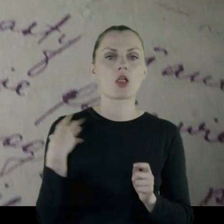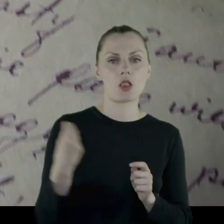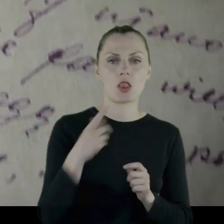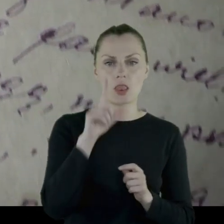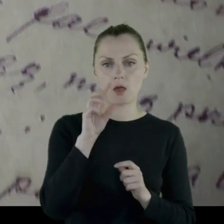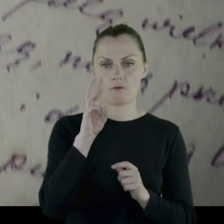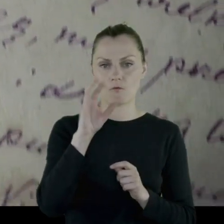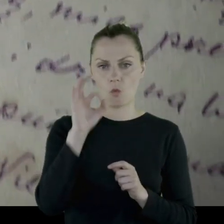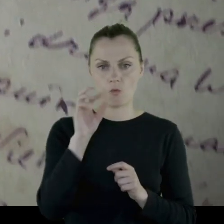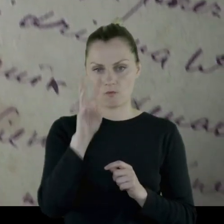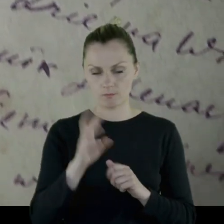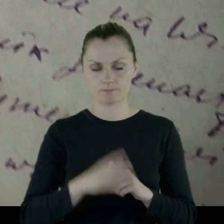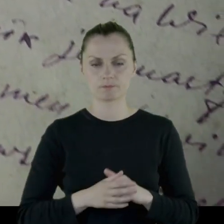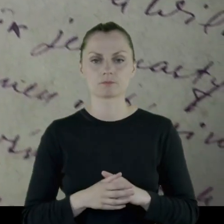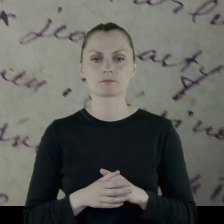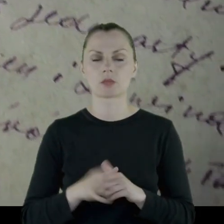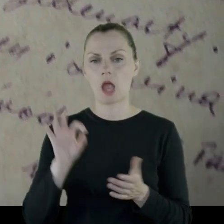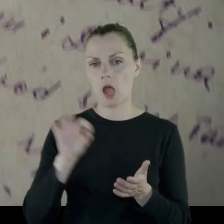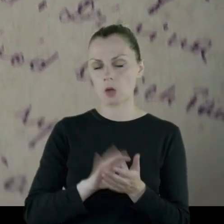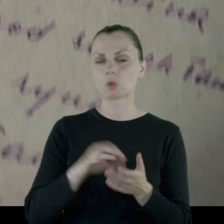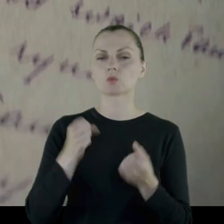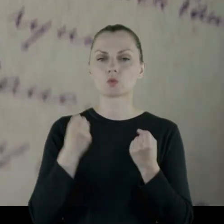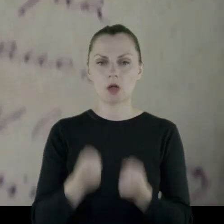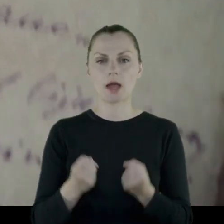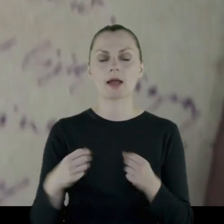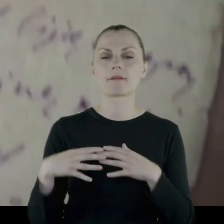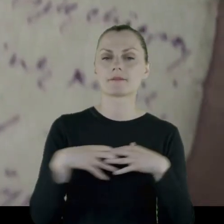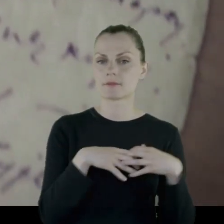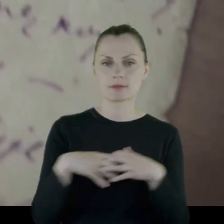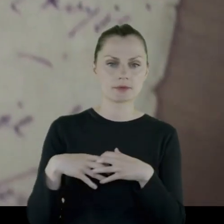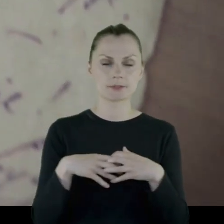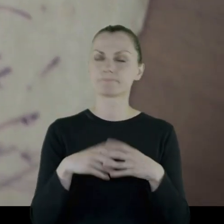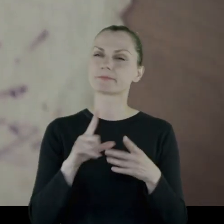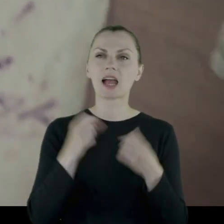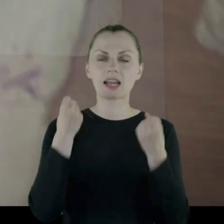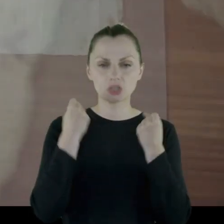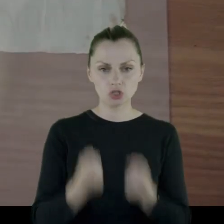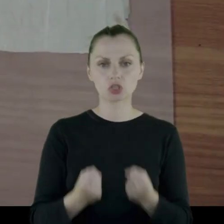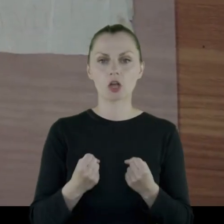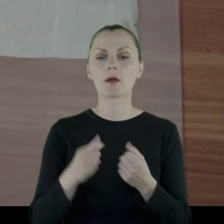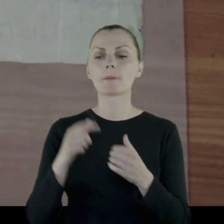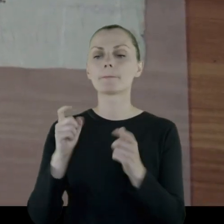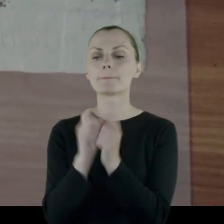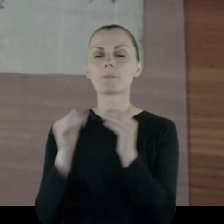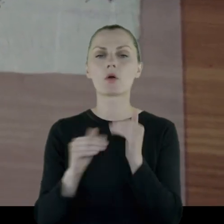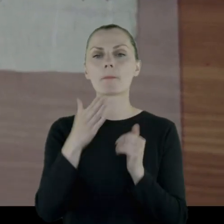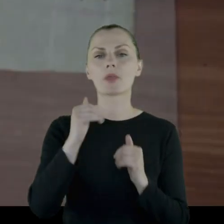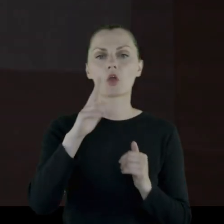Między innymi dochodzi do najcięższej bitwy pułku pod Mikołajowem,